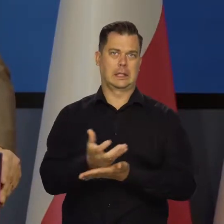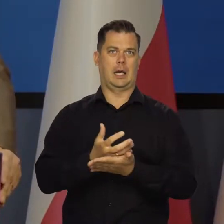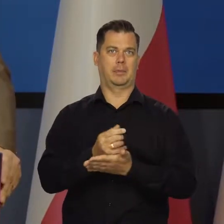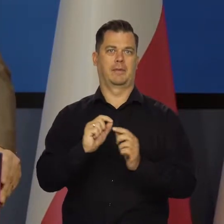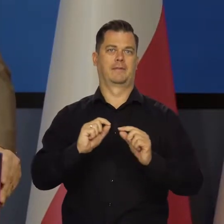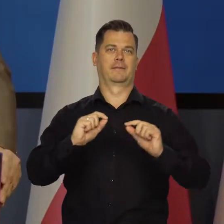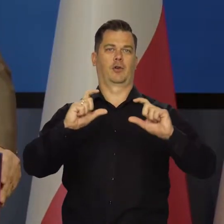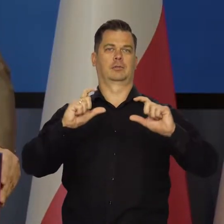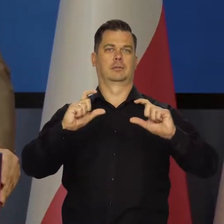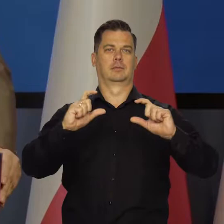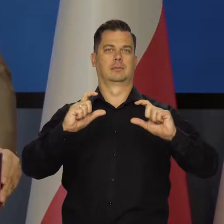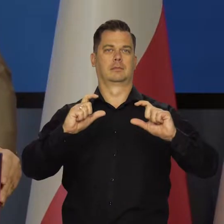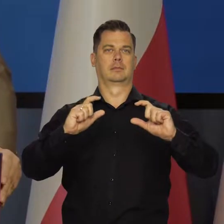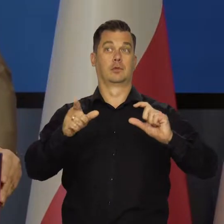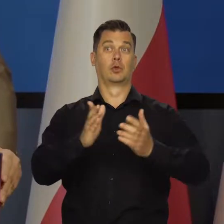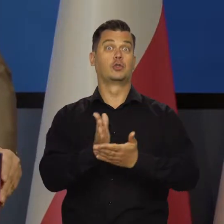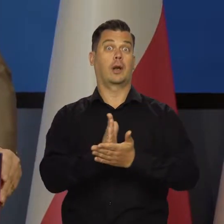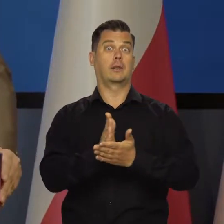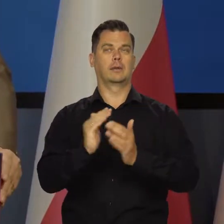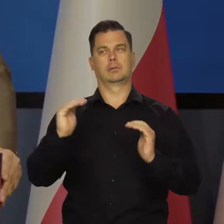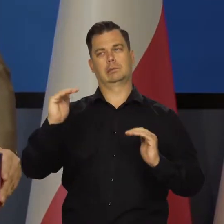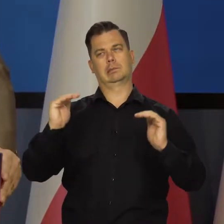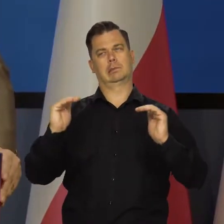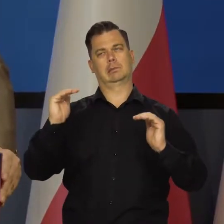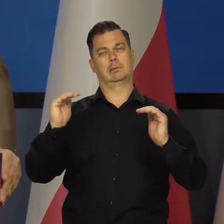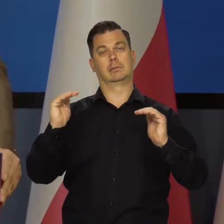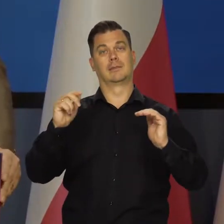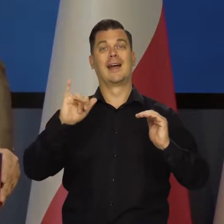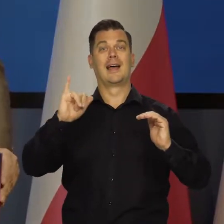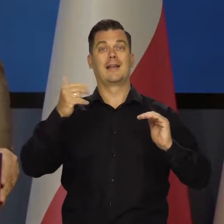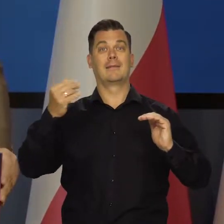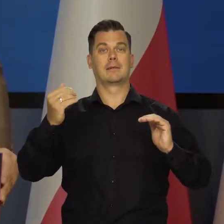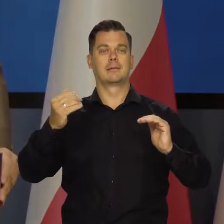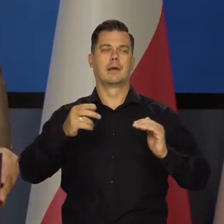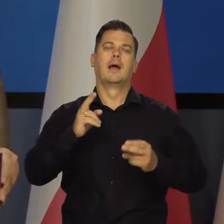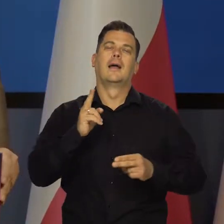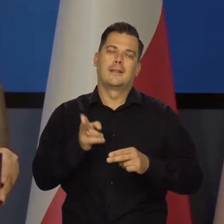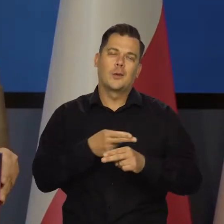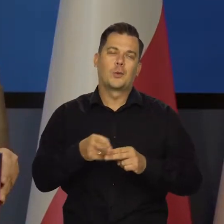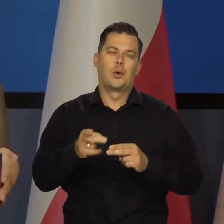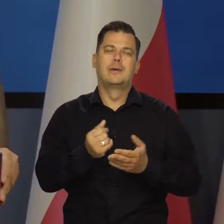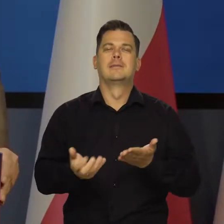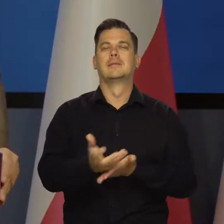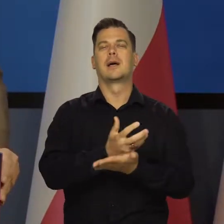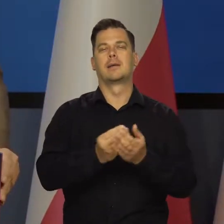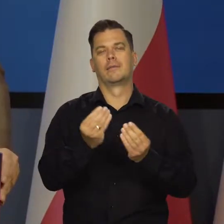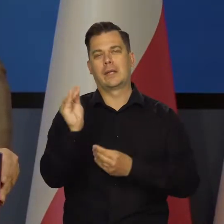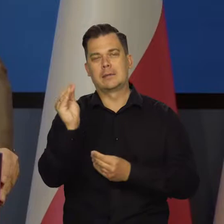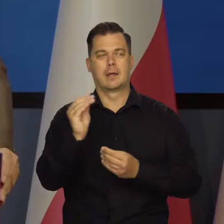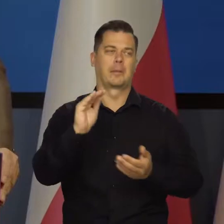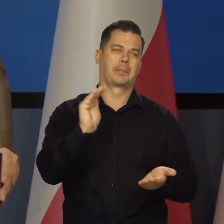Średnio te płace nadążają za inflacją. Oczywiście dla niektórych to oznacza wyższy wzrost niż inflacja, dla niektórych niższe